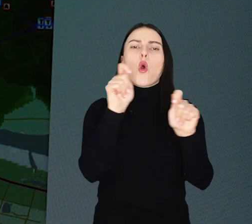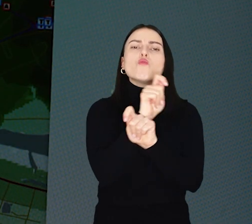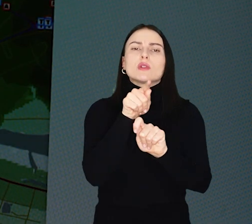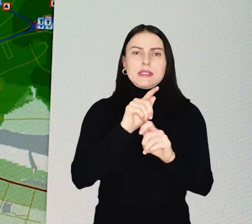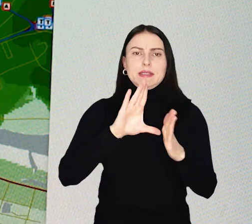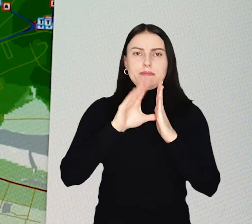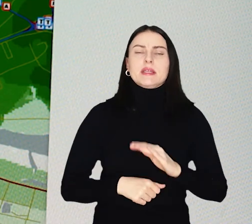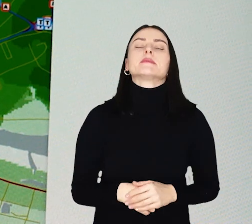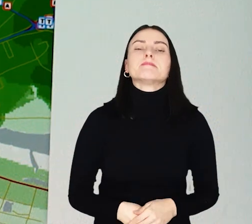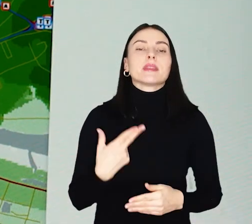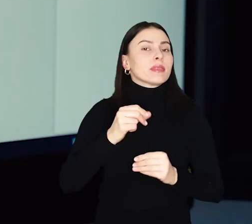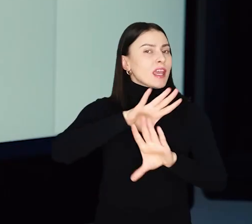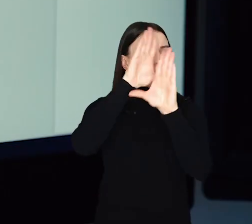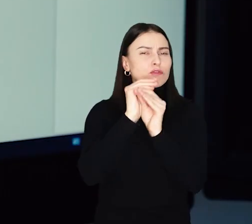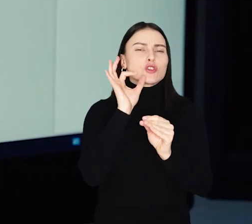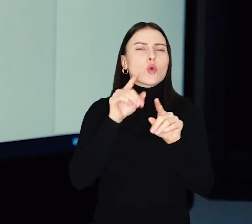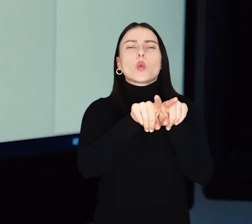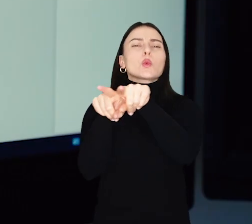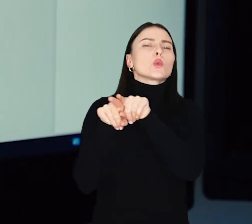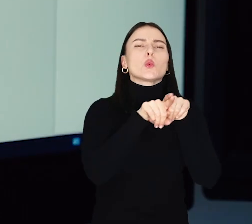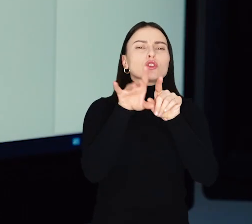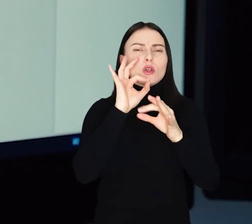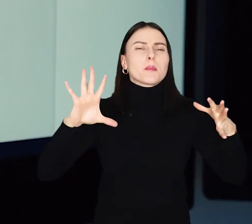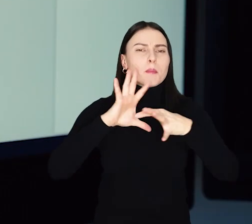Choć nie wszystkie miejsca Wrocławia są jednakowo dobrze skomunikowane.